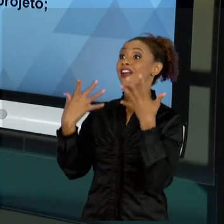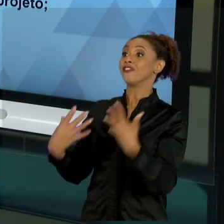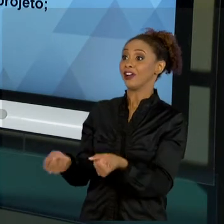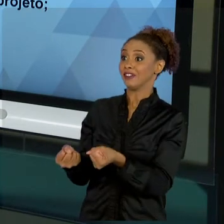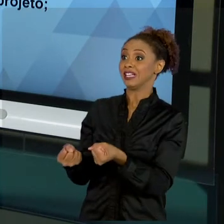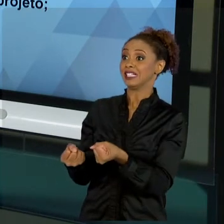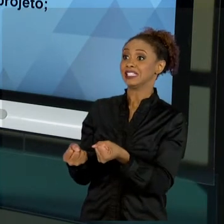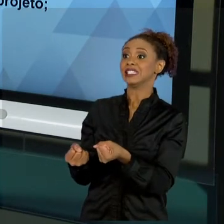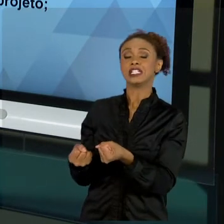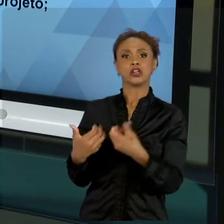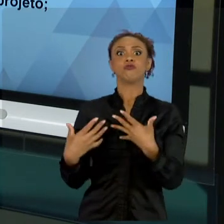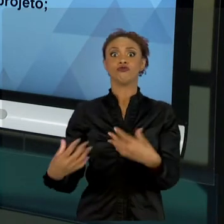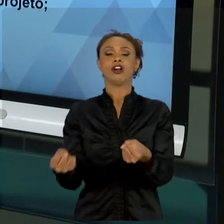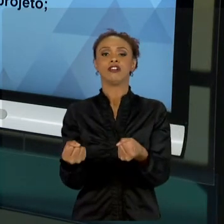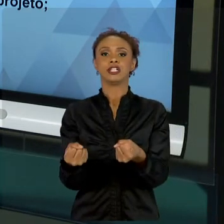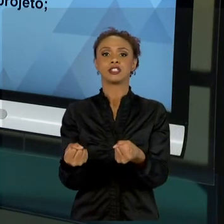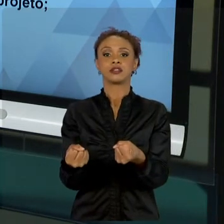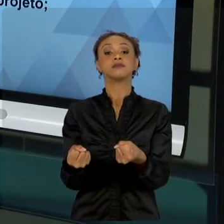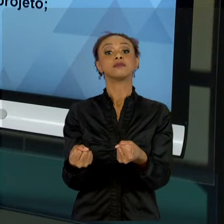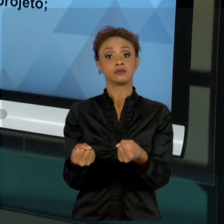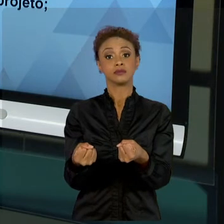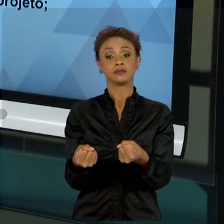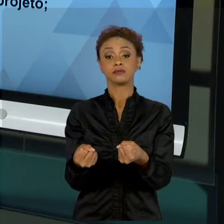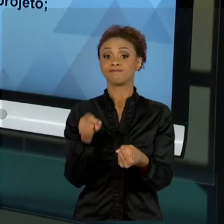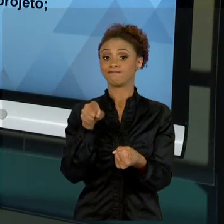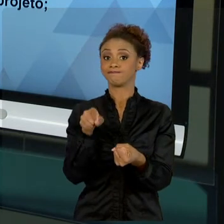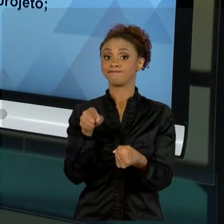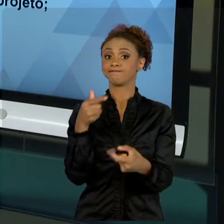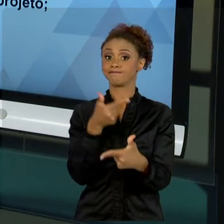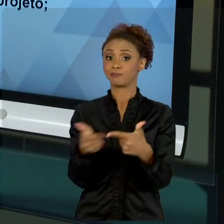TEMOS COMO PROBLEMA. CLIENTE "X", SEJA CLIENTE DE